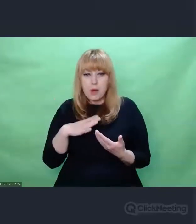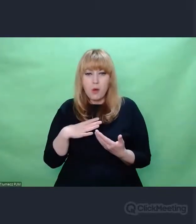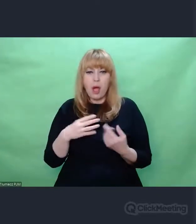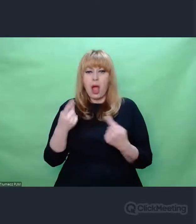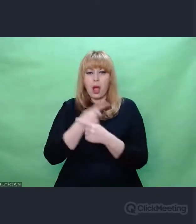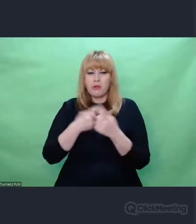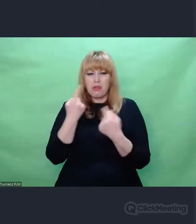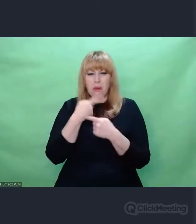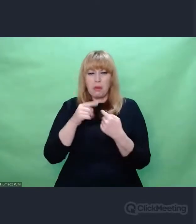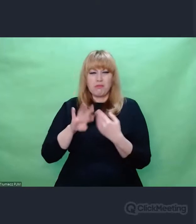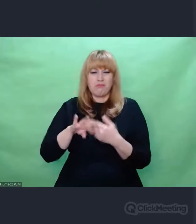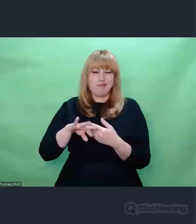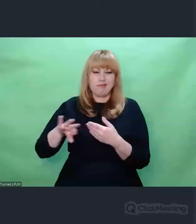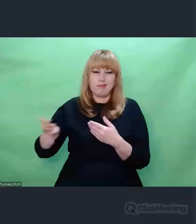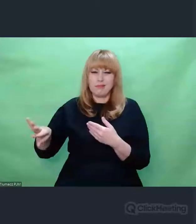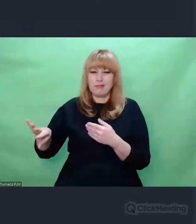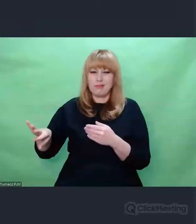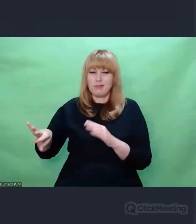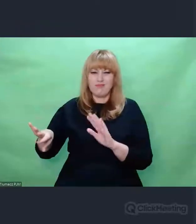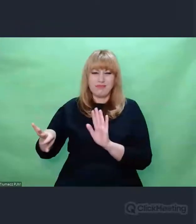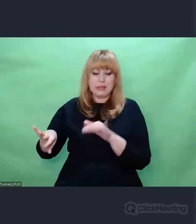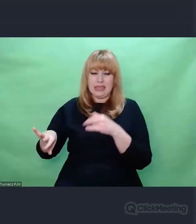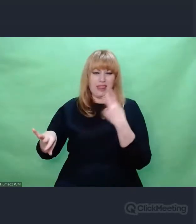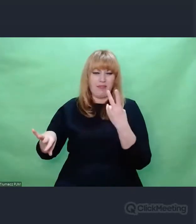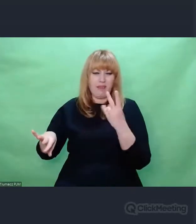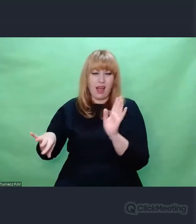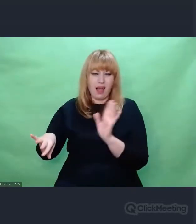były deprecjonowane, niedoceniane